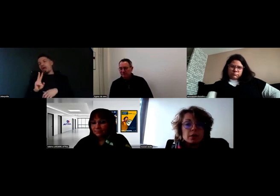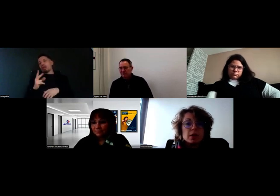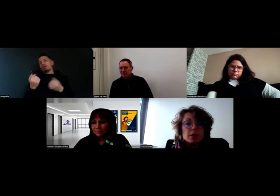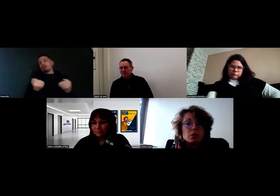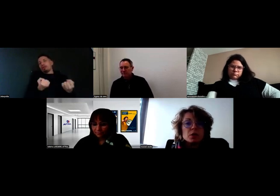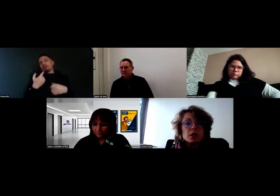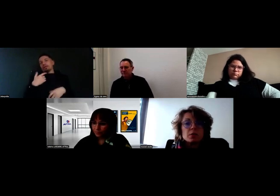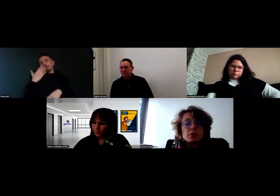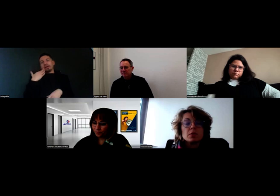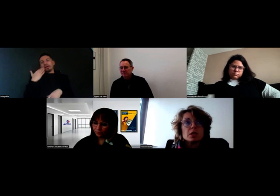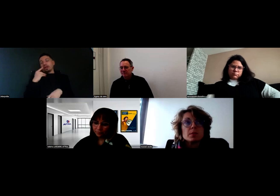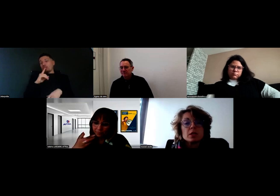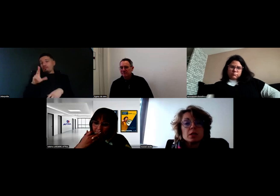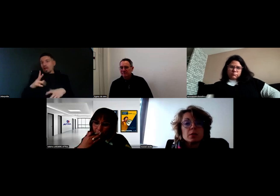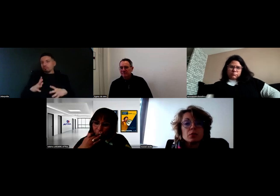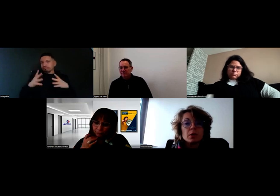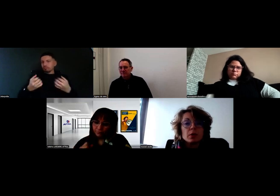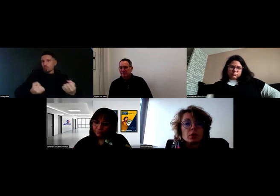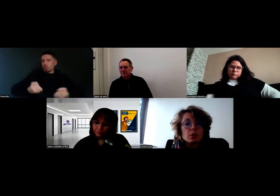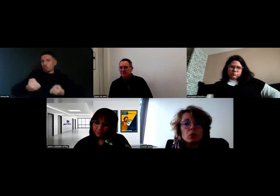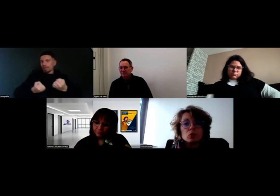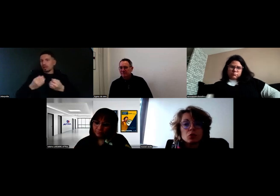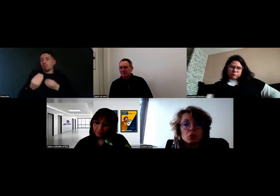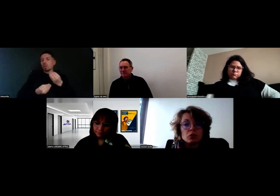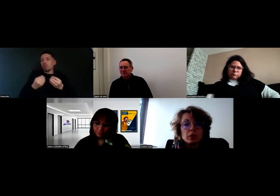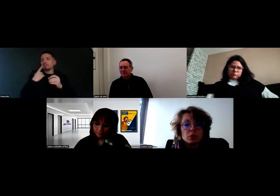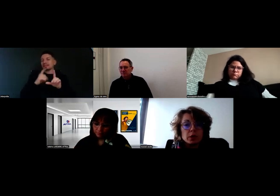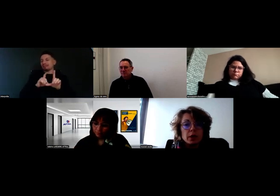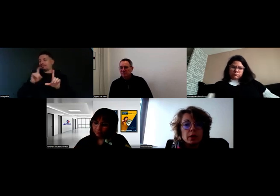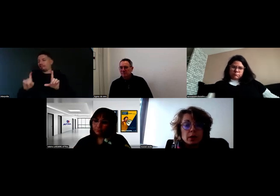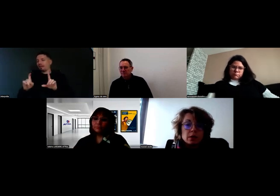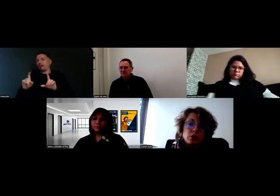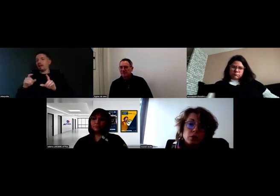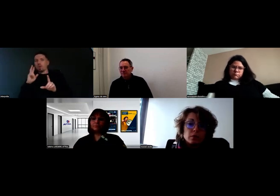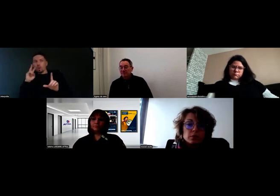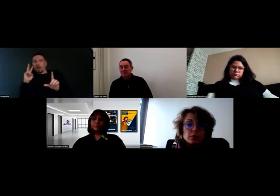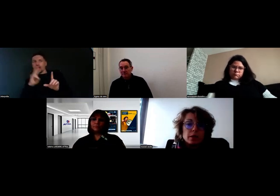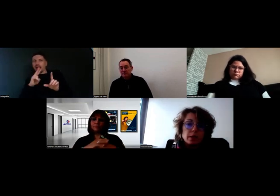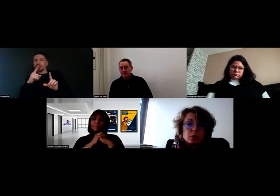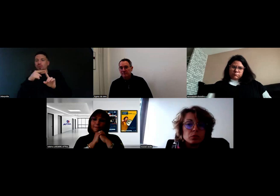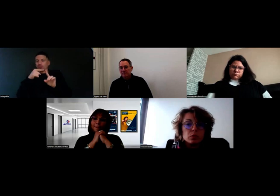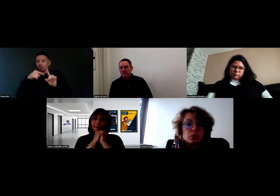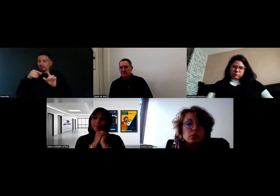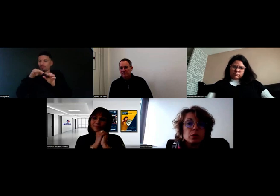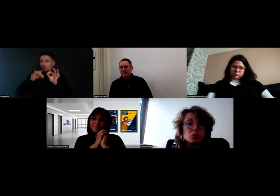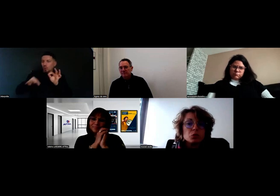S'il est sur le siège passager, c'est pour apprendre pendant deux jours une nouvelle tournée, et au bout de quelques jours,